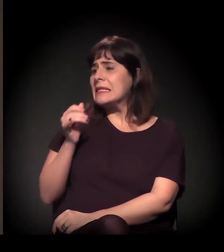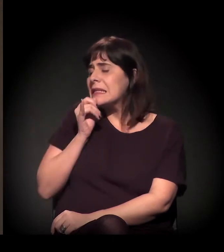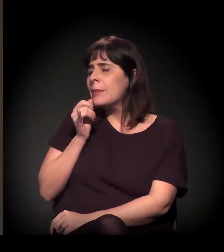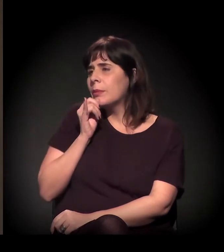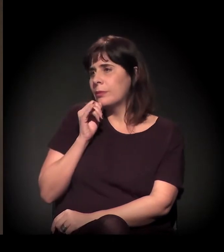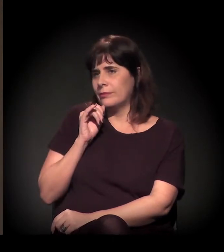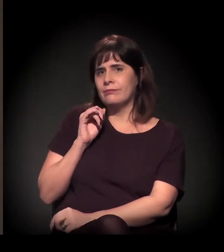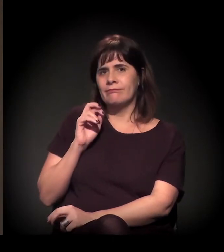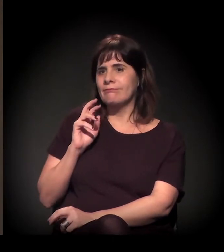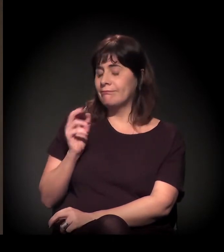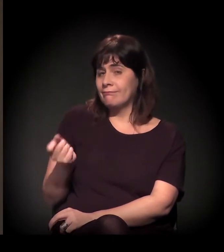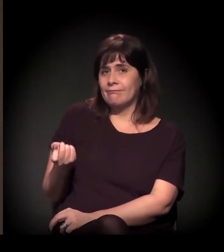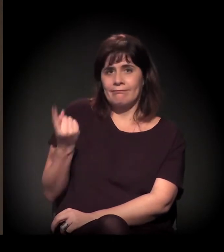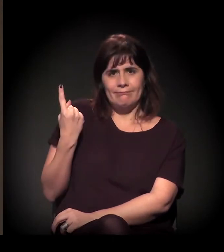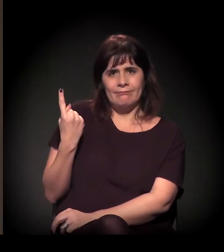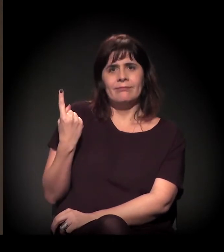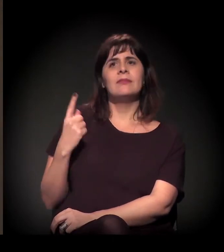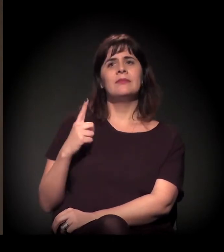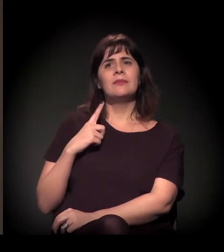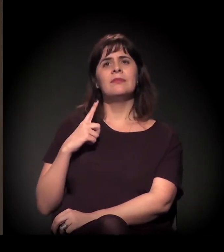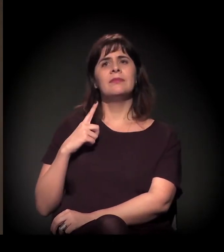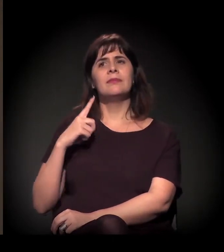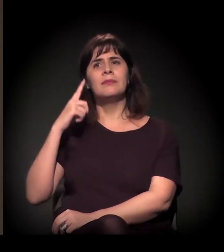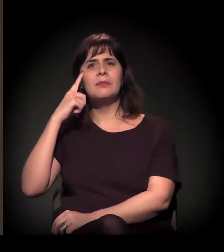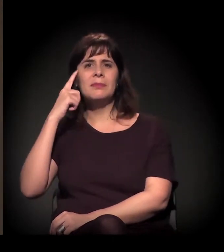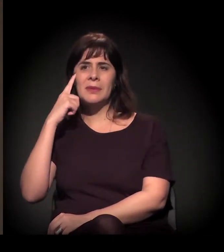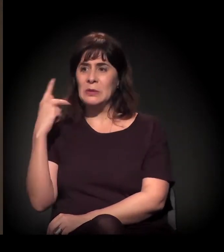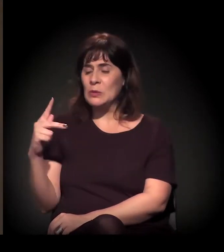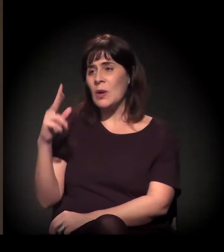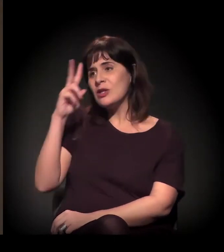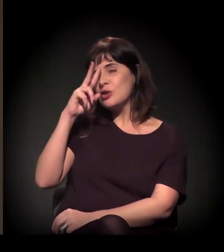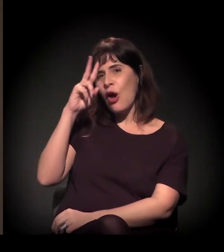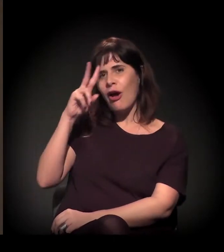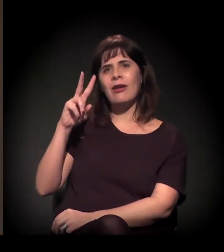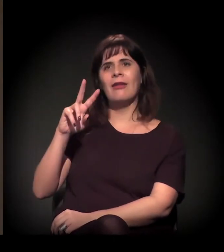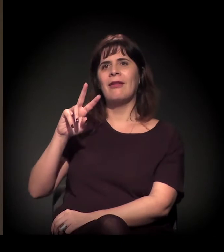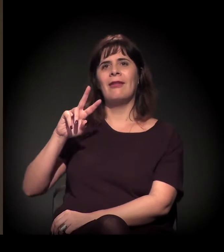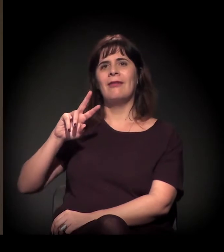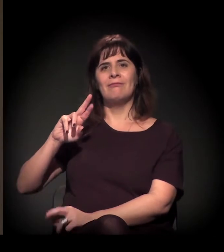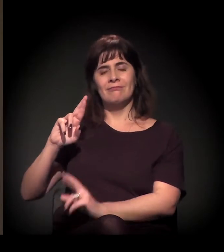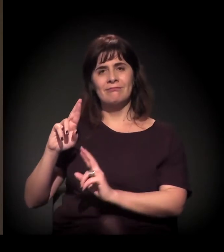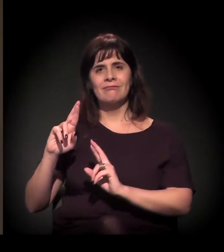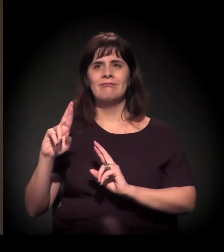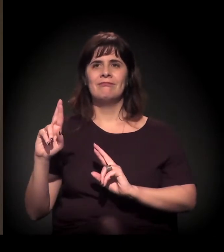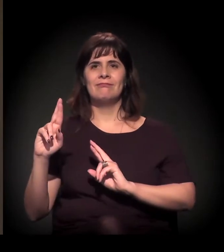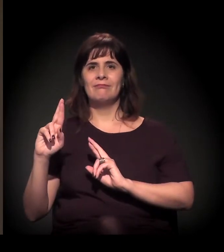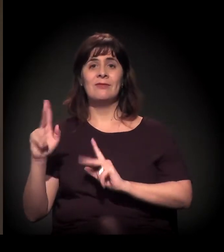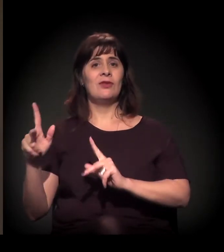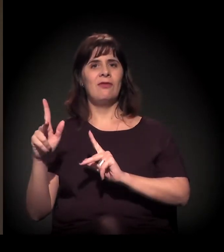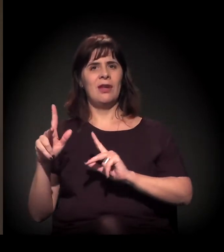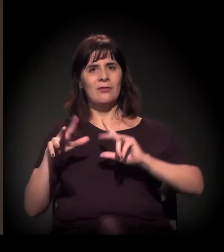no centro de São Paulo, que, de longe, não representa nenhum tipo de gentrificação, que é do castelinho.